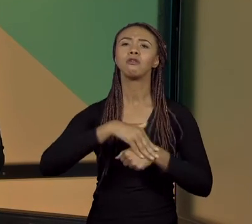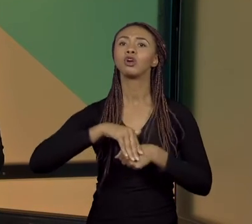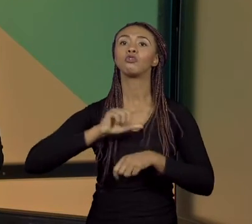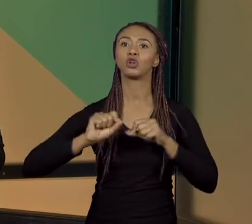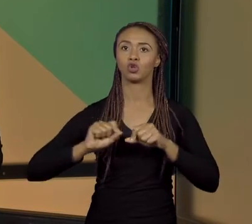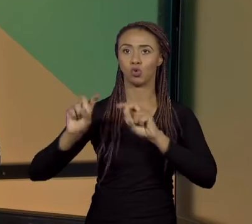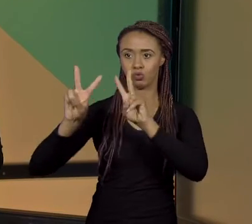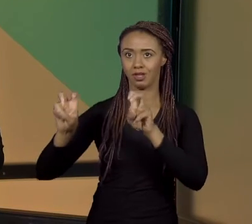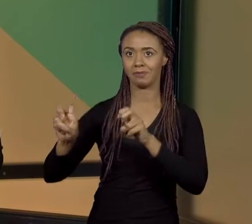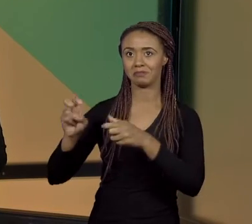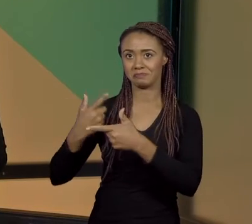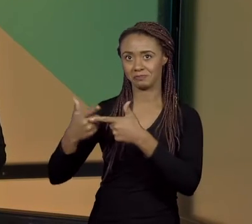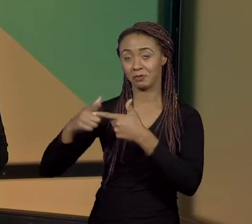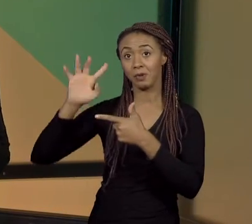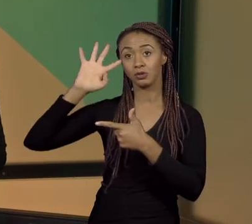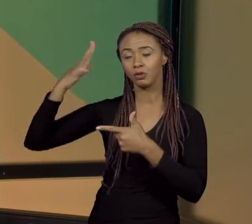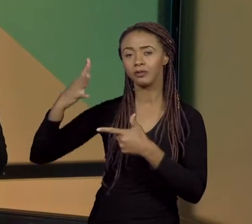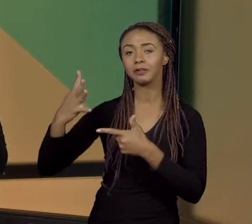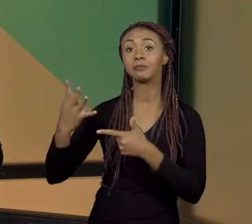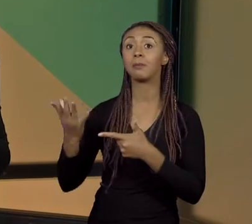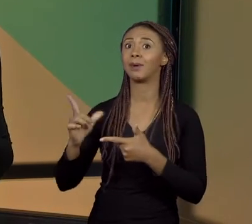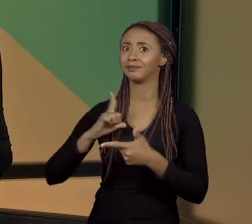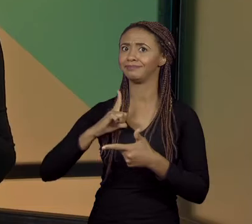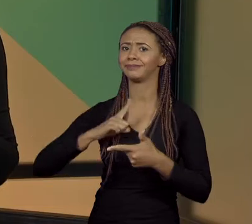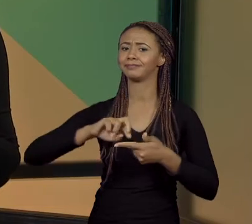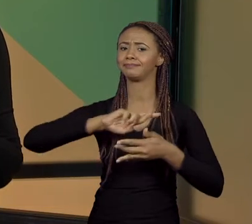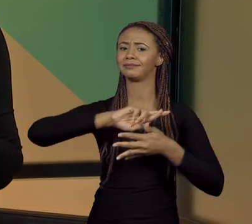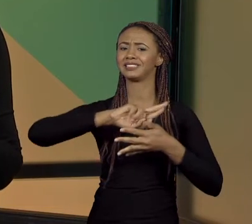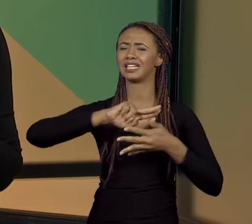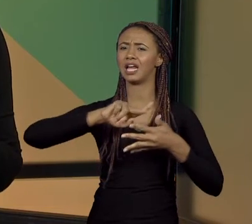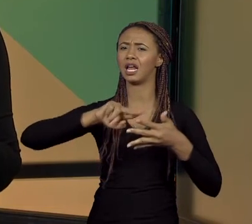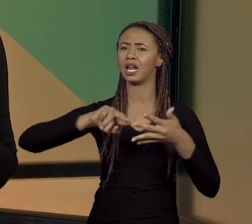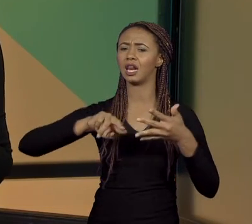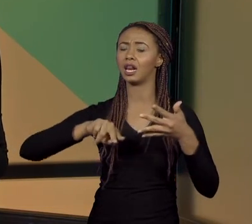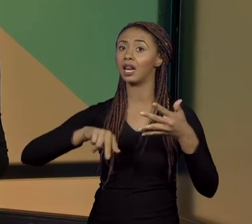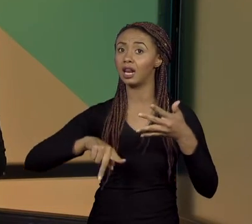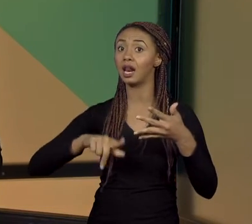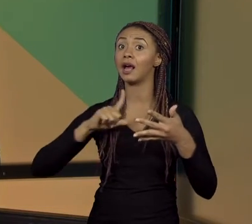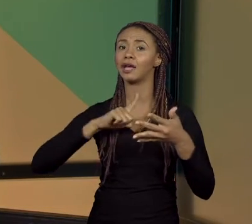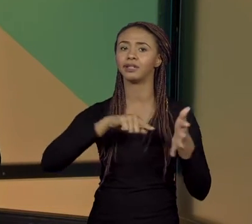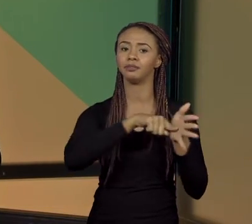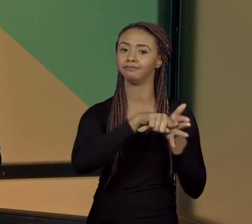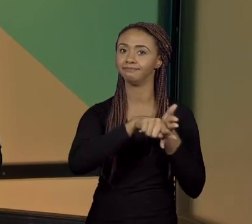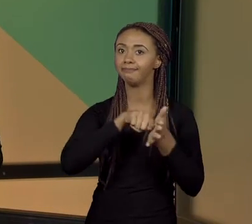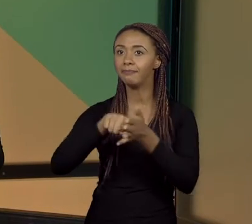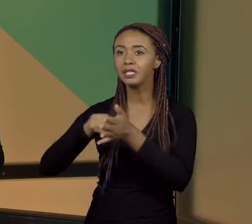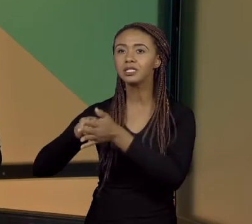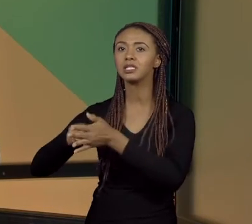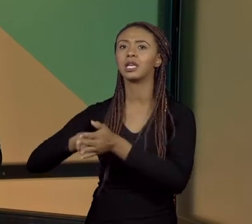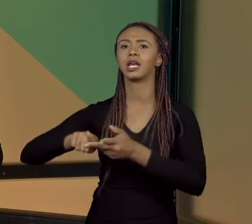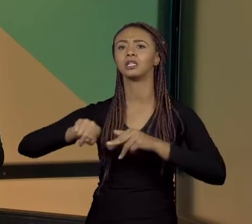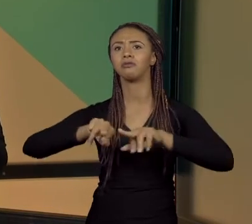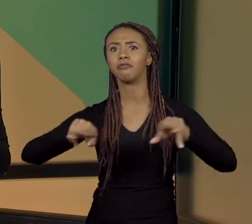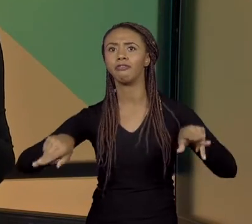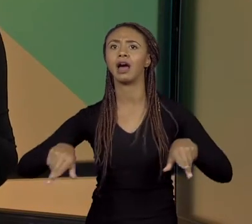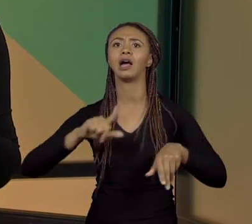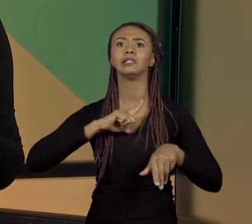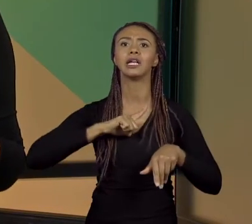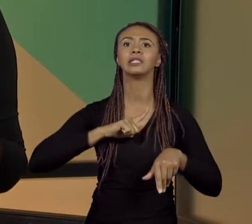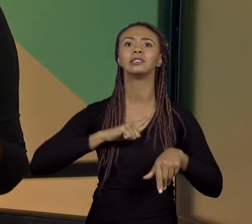QUE É NA VERDADE AMPLO, NÉ, ELE É OBJETO DE VÁRIAS POSSIBILIDADES PARA SALA DE AULA, PODE SER